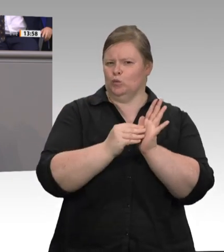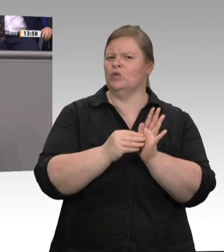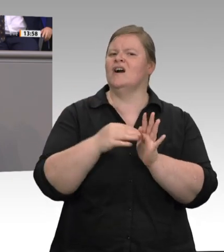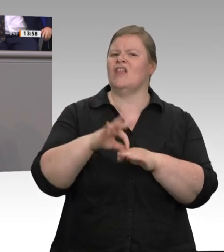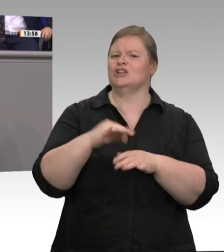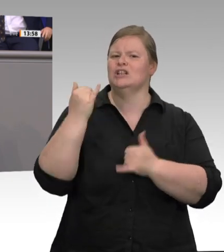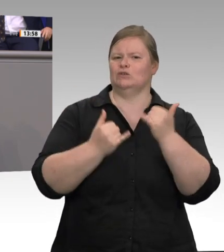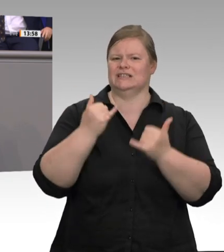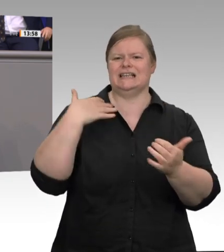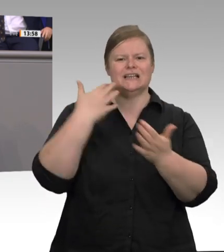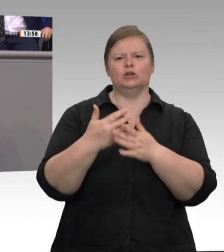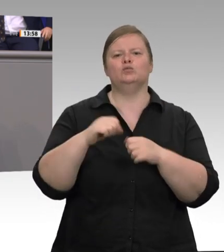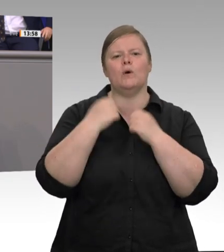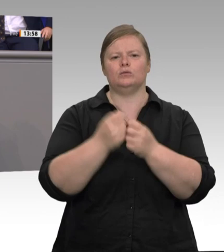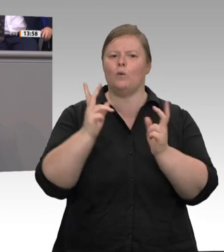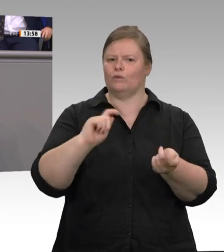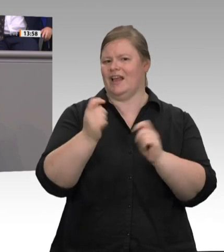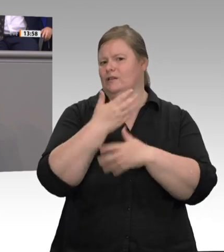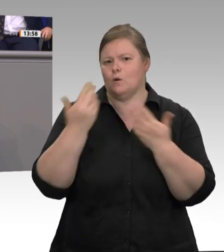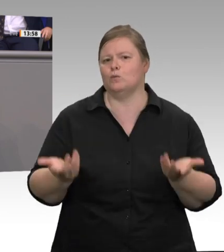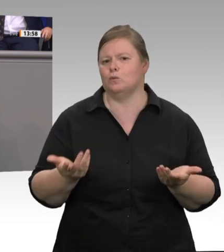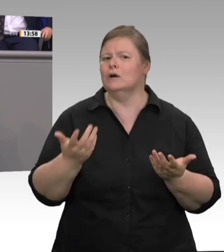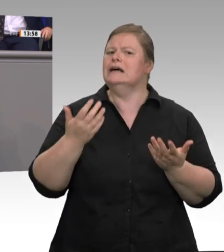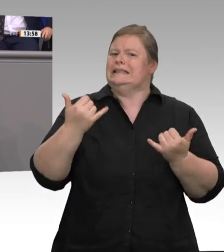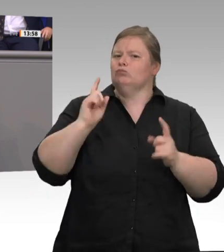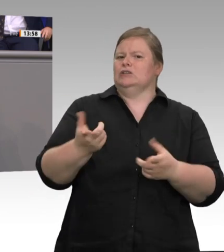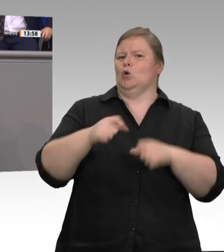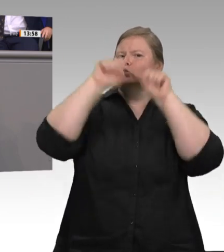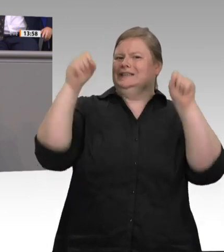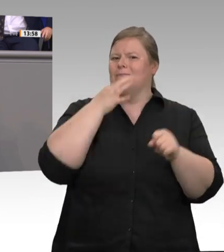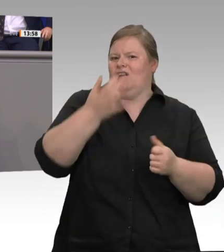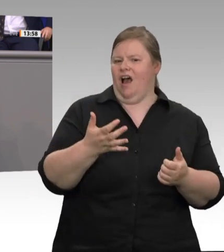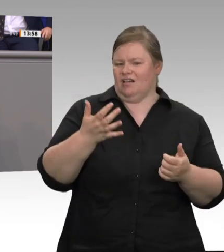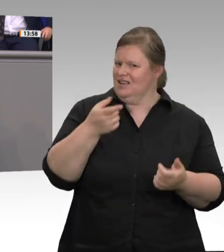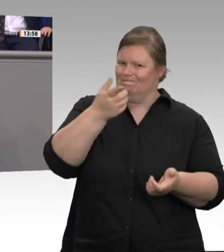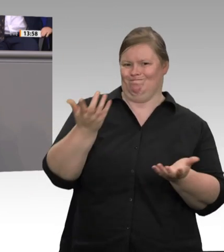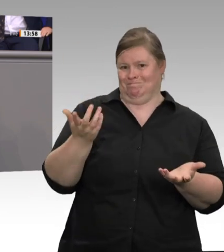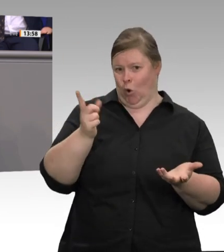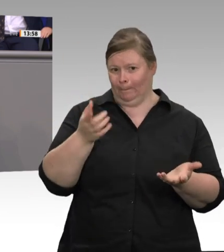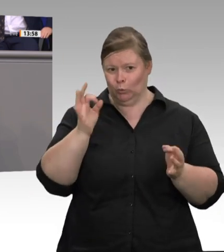kontrollieren, wenn wir keine Zeiterfassung haben? Im GSA Fleisch steht, dass die Arbeitszeiten